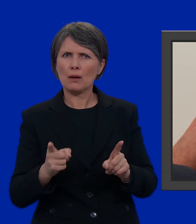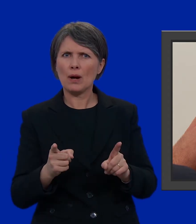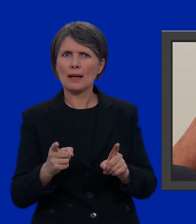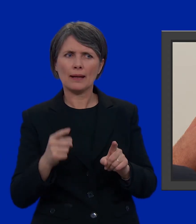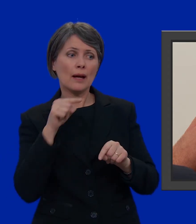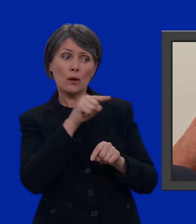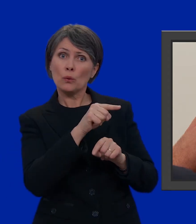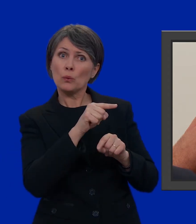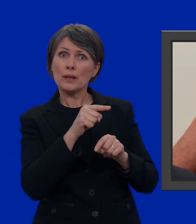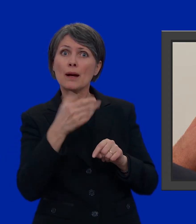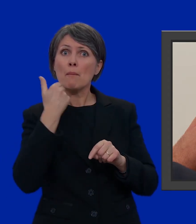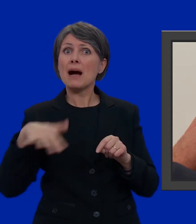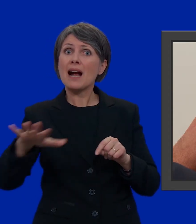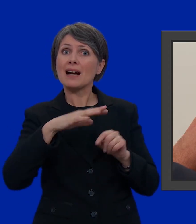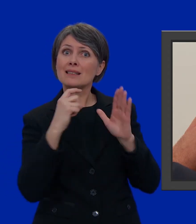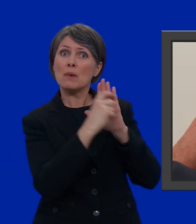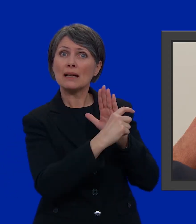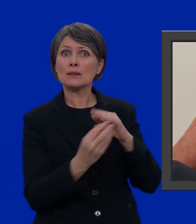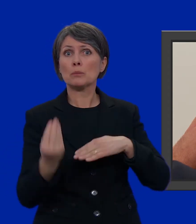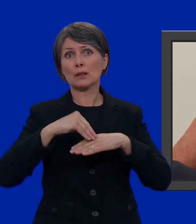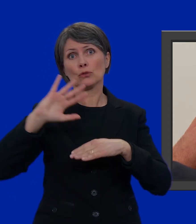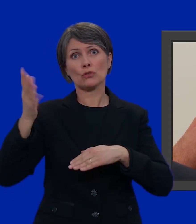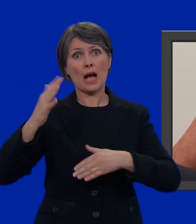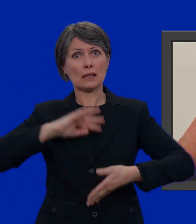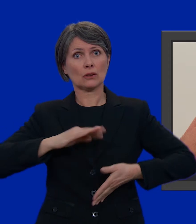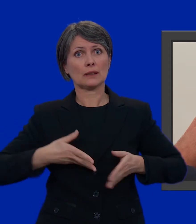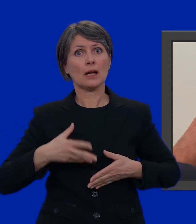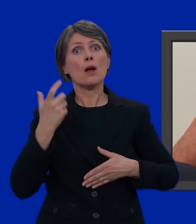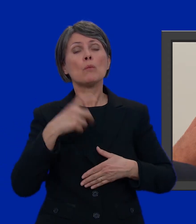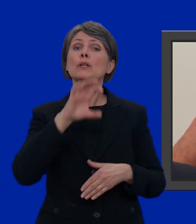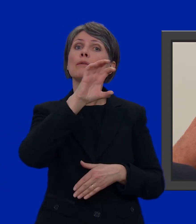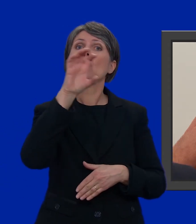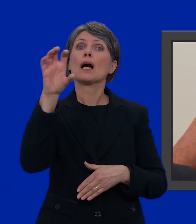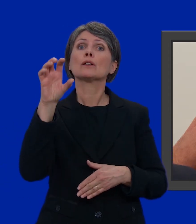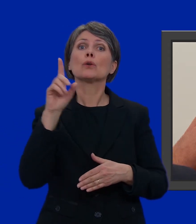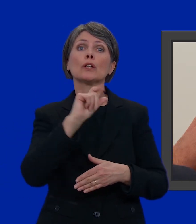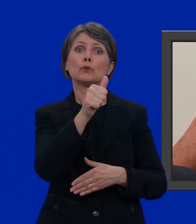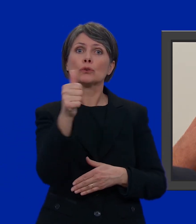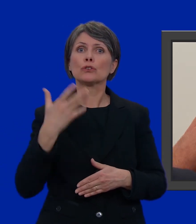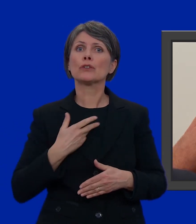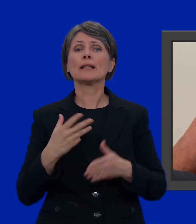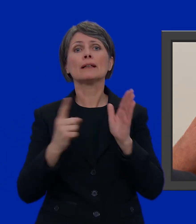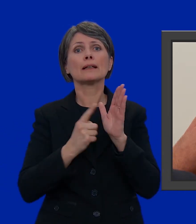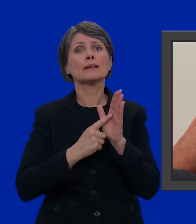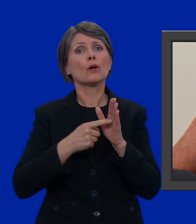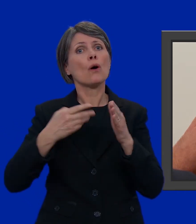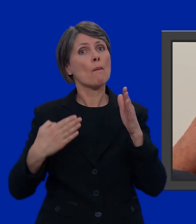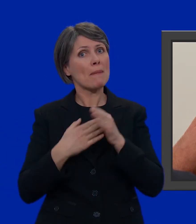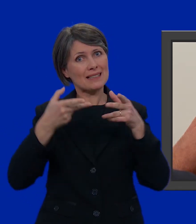nella scheda non c'è lo spazio per inserire un altro candidato visto che ogni Cantone ha diritto a numero limitato di seggi in Consiglio nazionale.